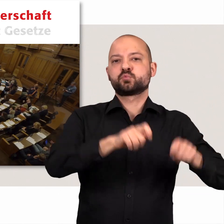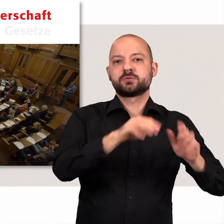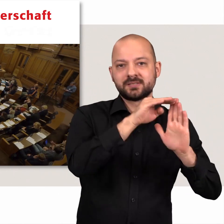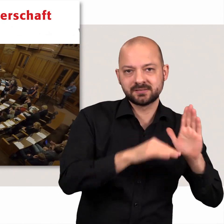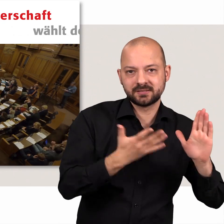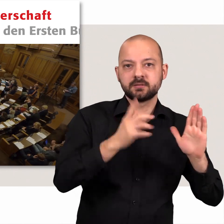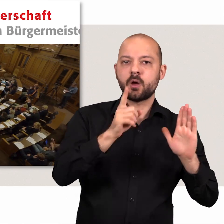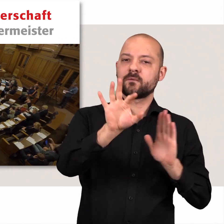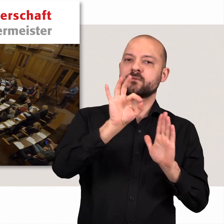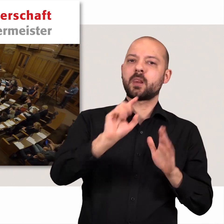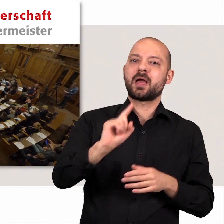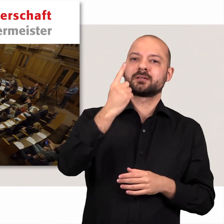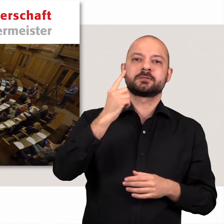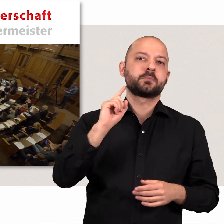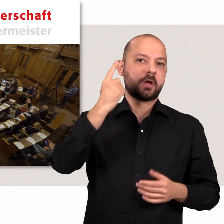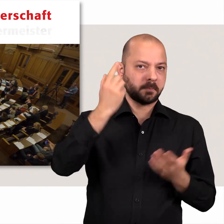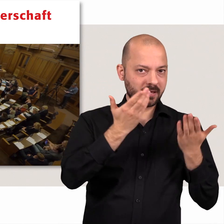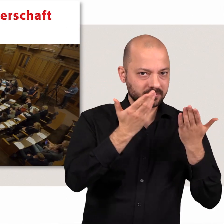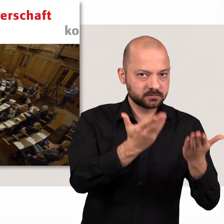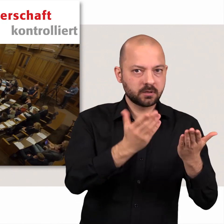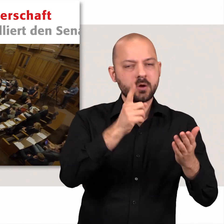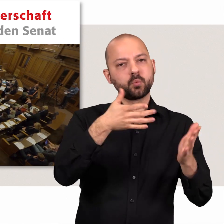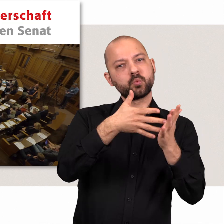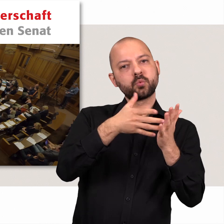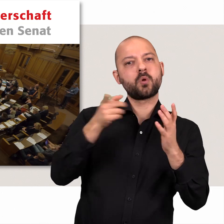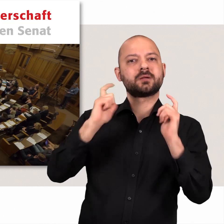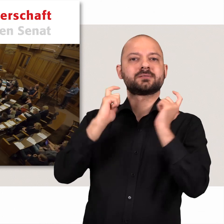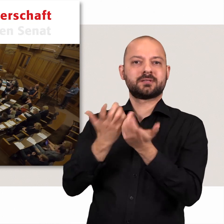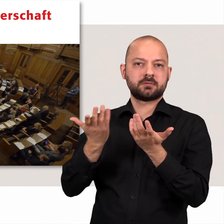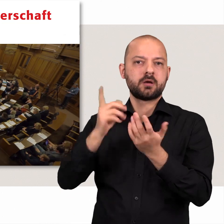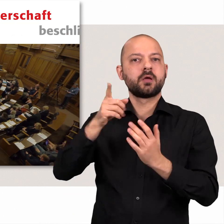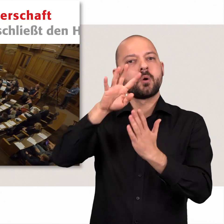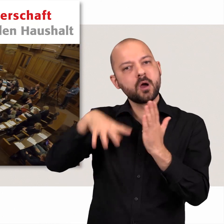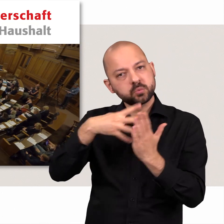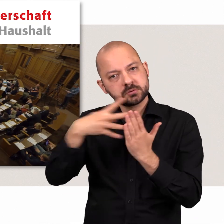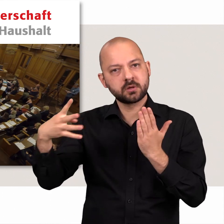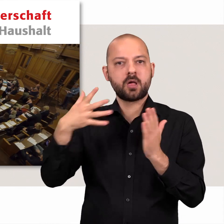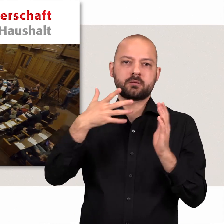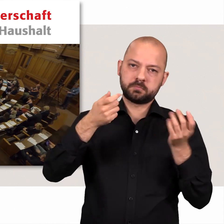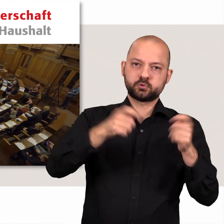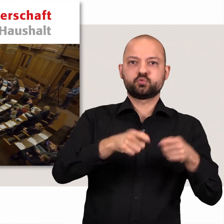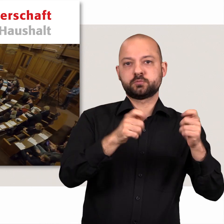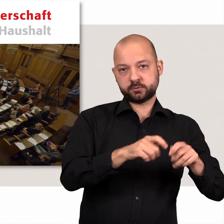wählt den Ersten Bürgermeister, kontrolliert den Senat, beschließt den Haushalt.